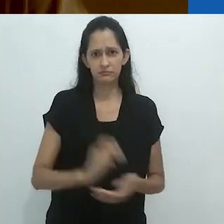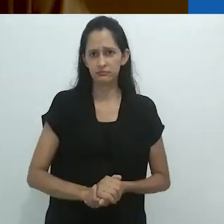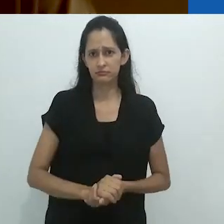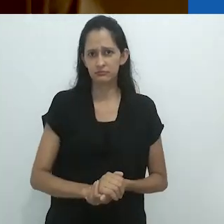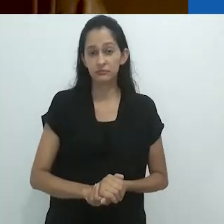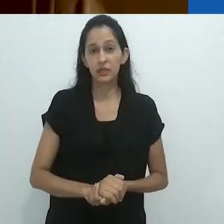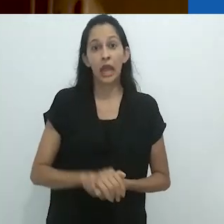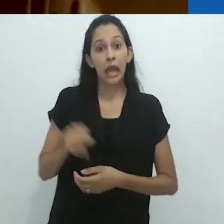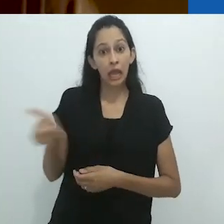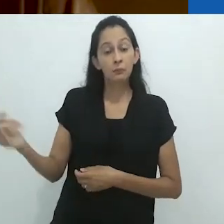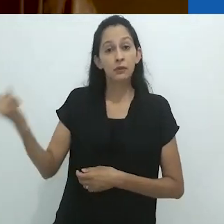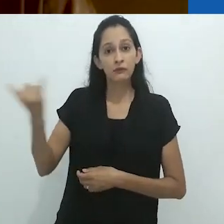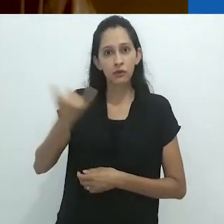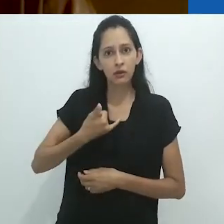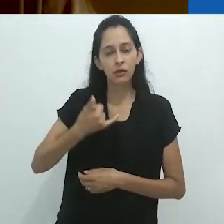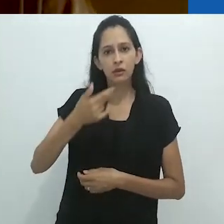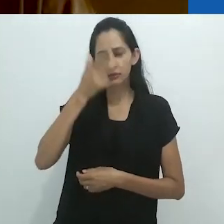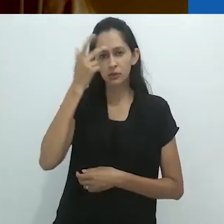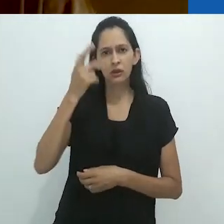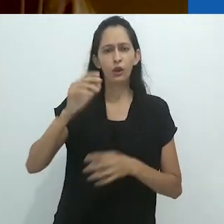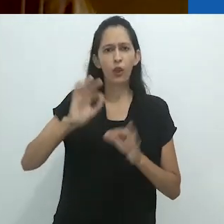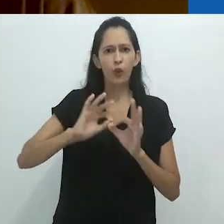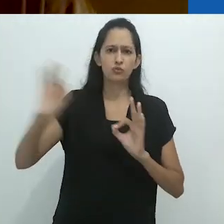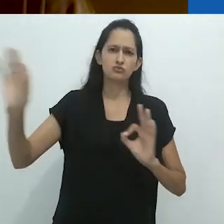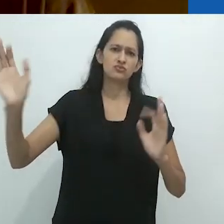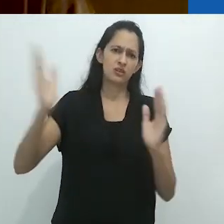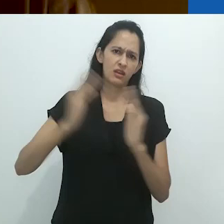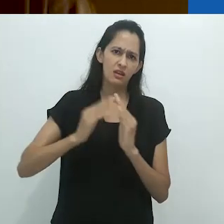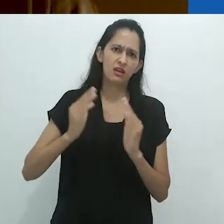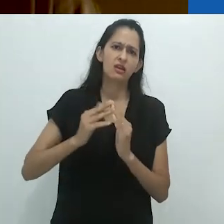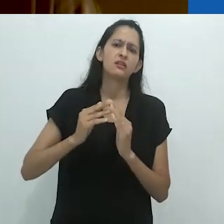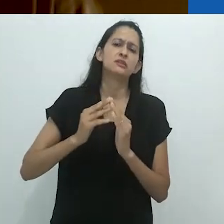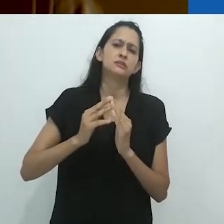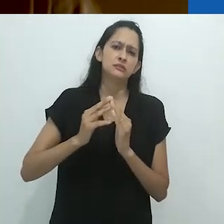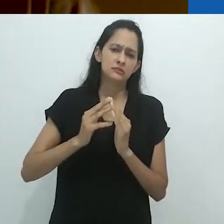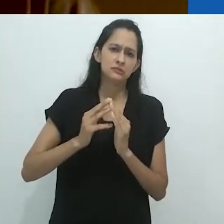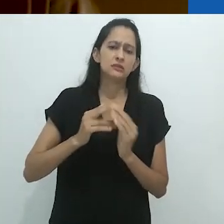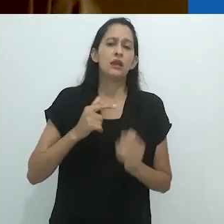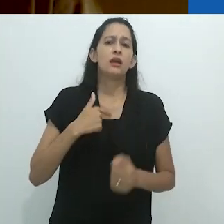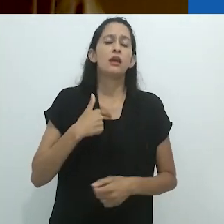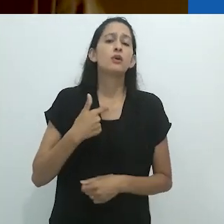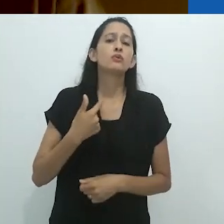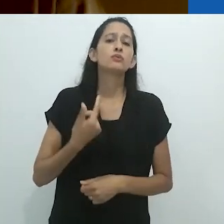E isto vindo de um homem que estava há milhas de casa,